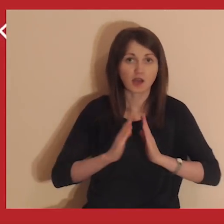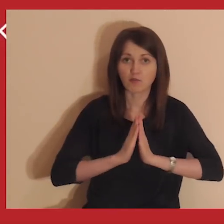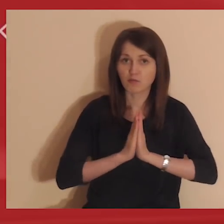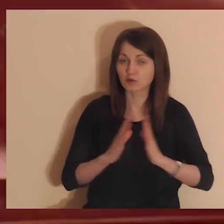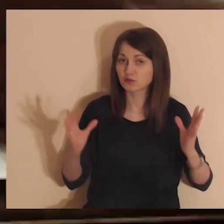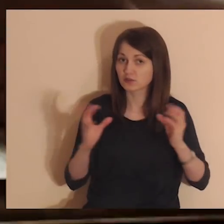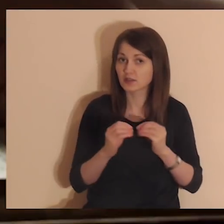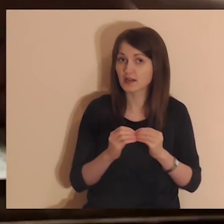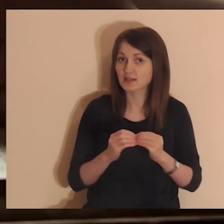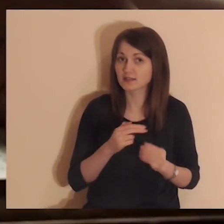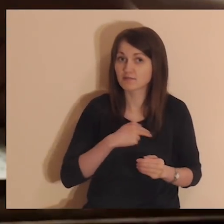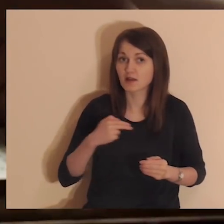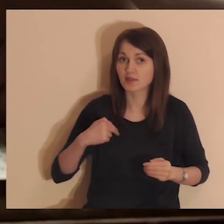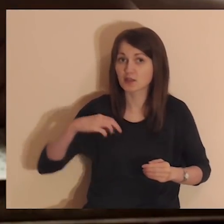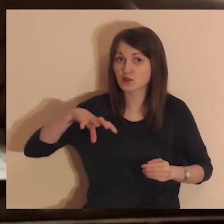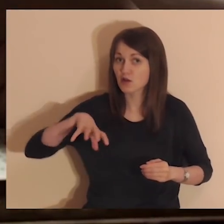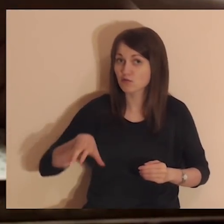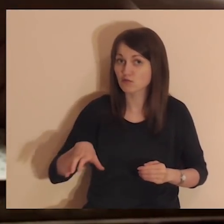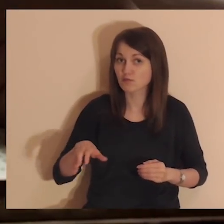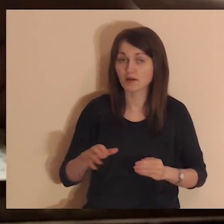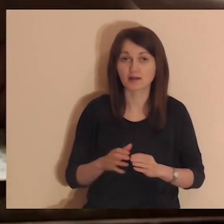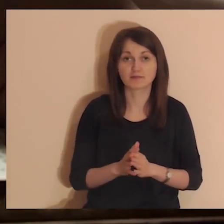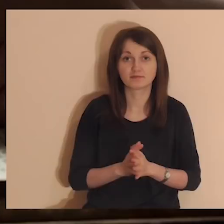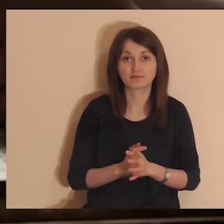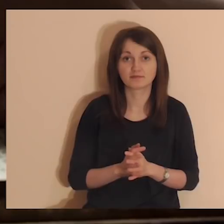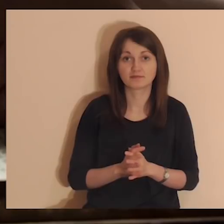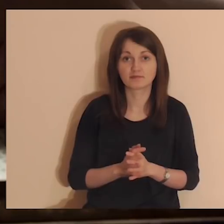jak możesz modlić się razem z naszą medytacyjną wspólnotą.